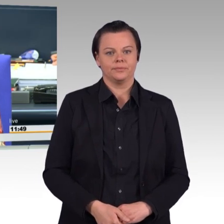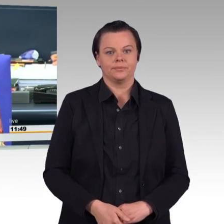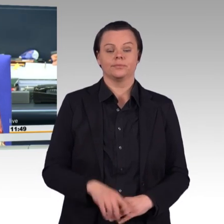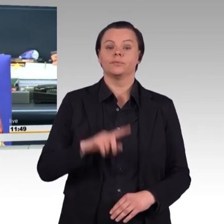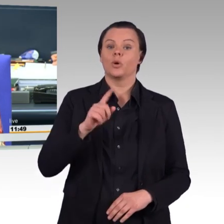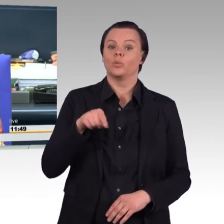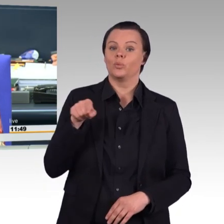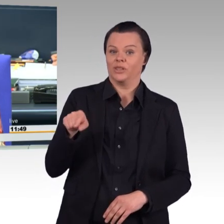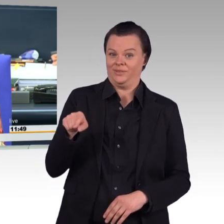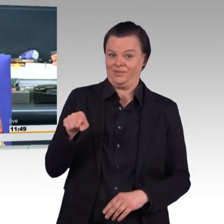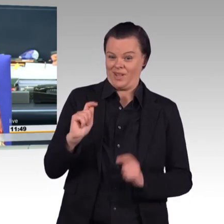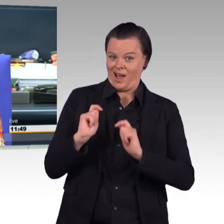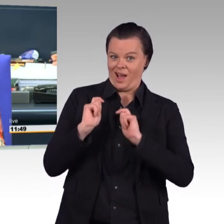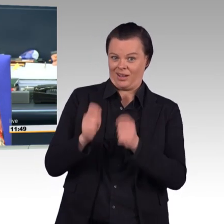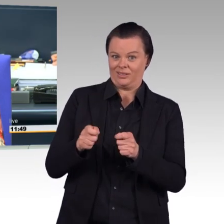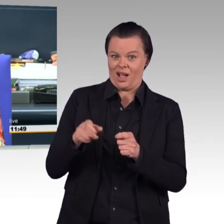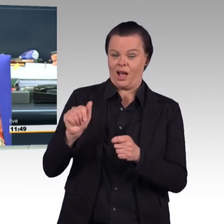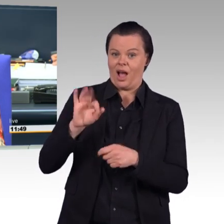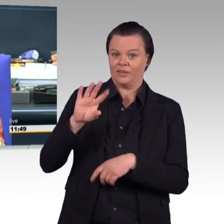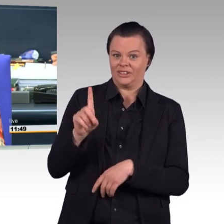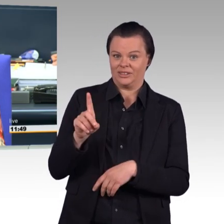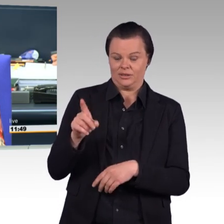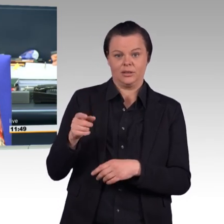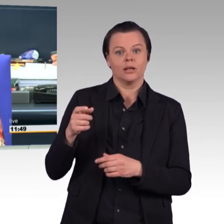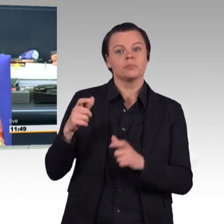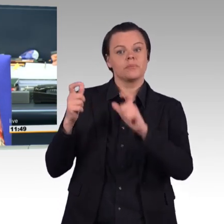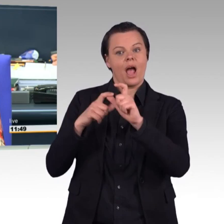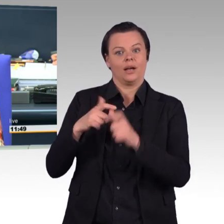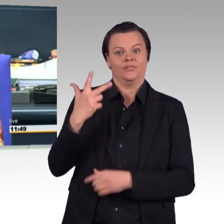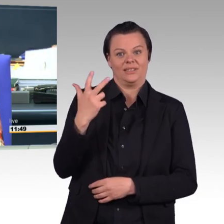"Paragraph 30c des Soldatengesetzes ersatzlos streichen,